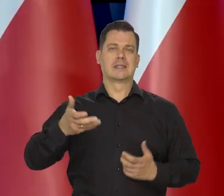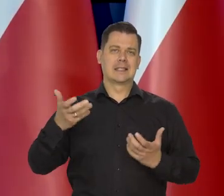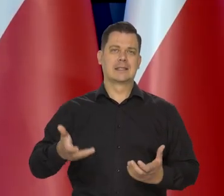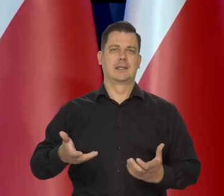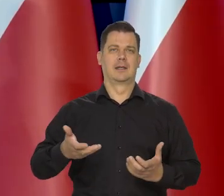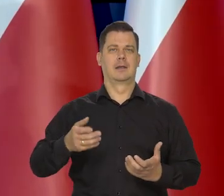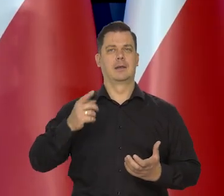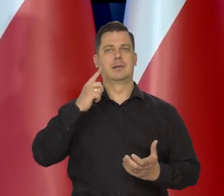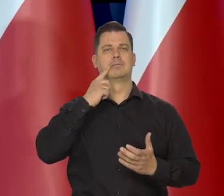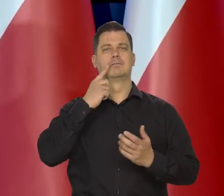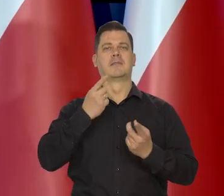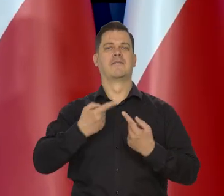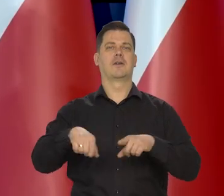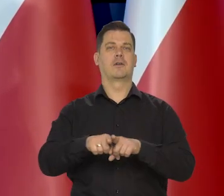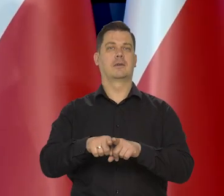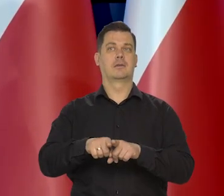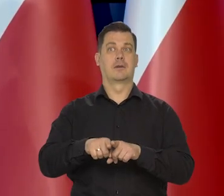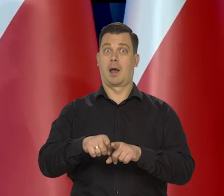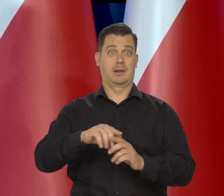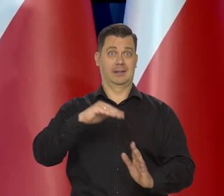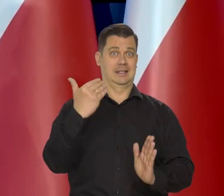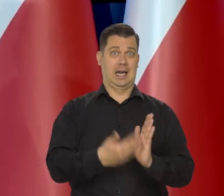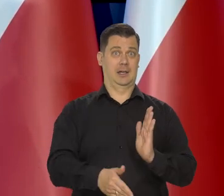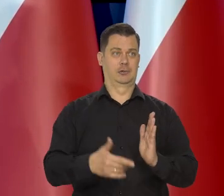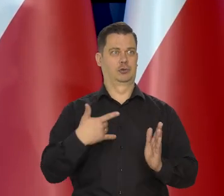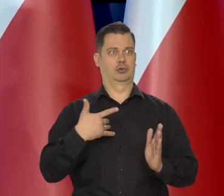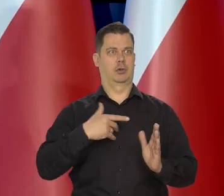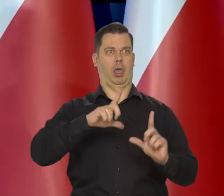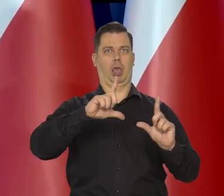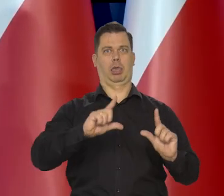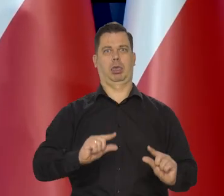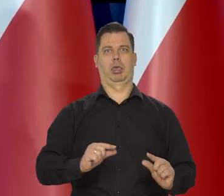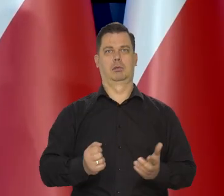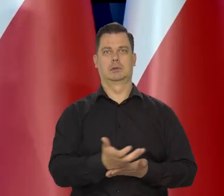Chcielibyśmy, żebyście to dokonało bez uszczerbku na poziomie życia